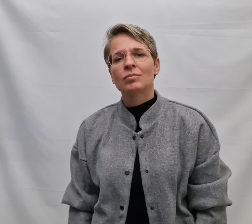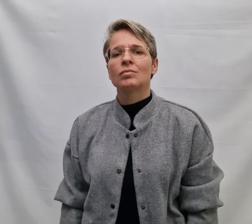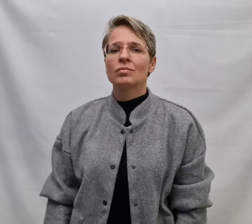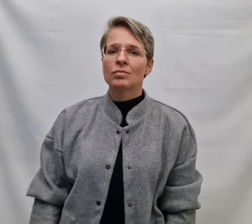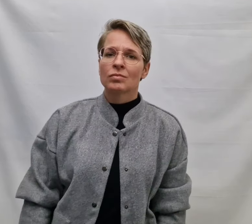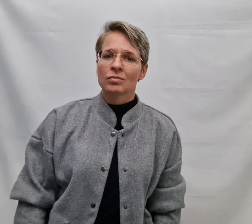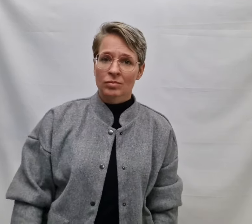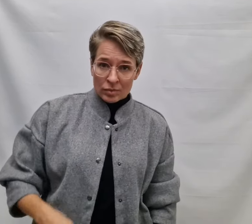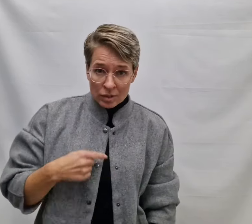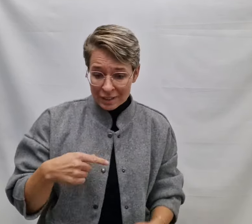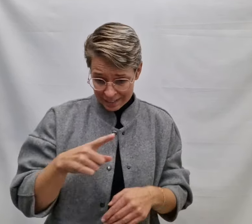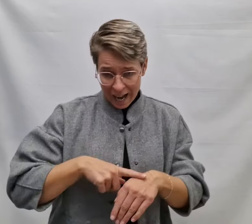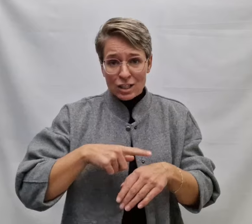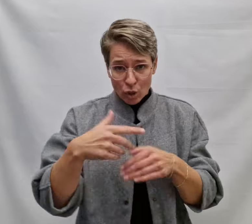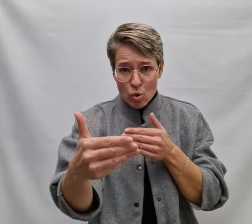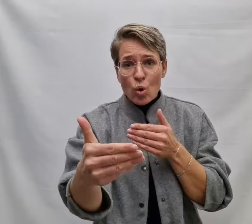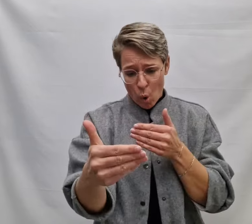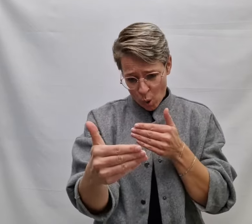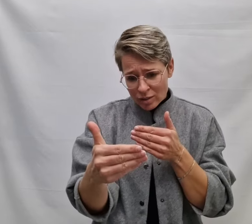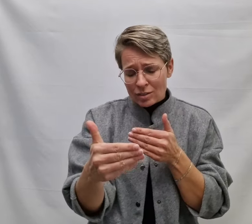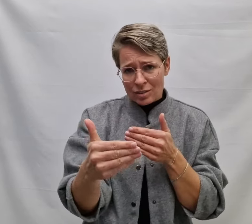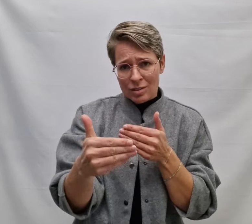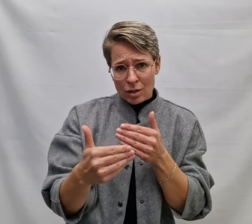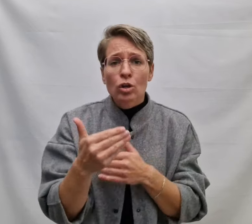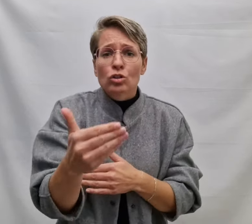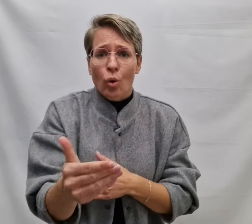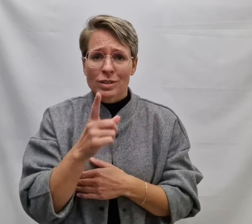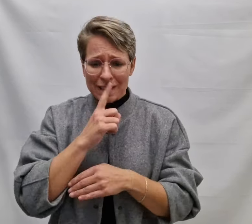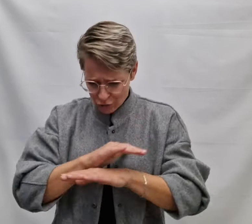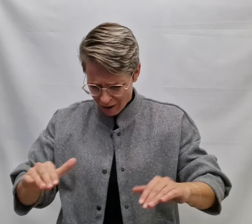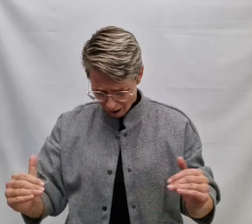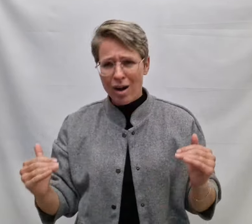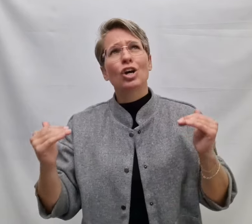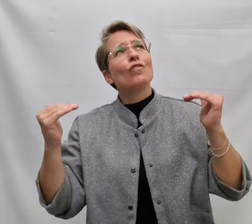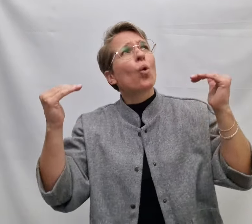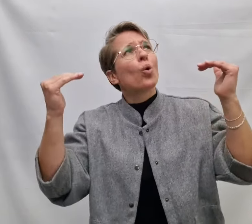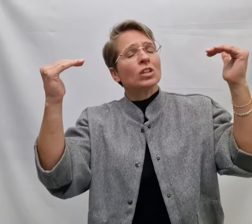En zelfs al is de tijd zo kort Tot de stilte harder wordt